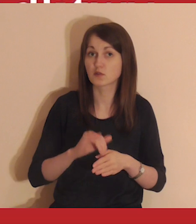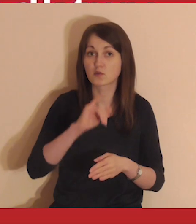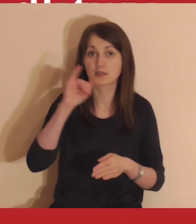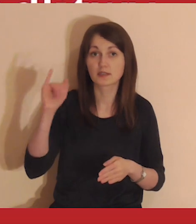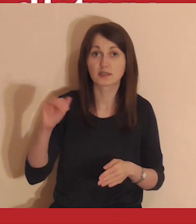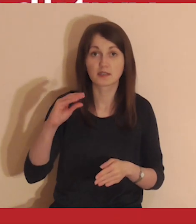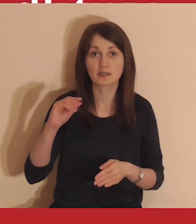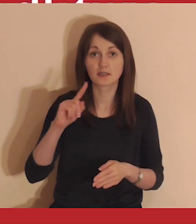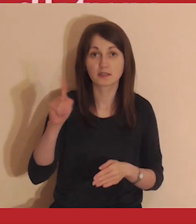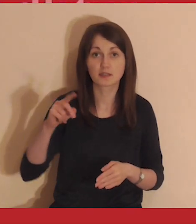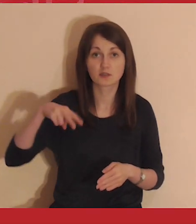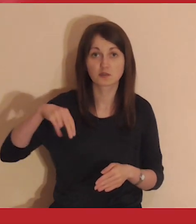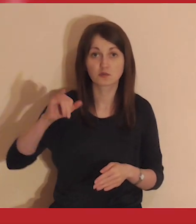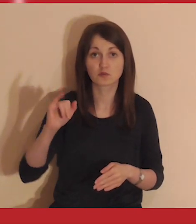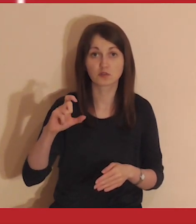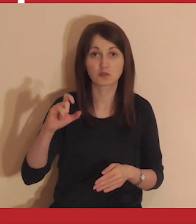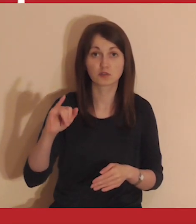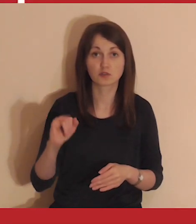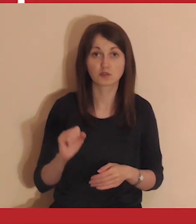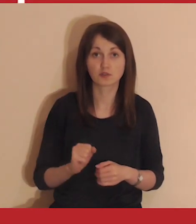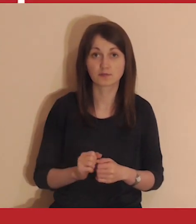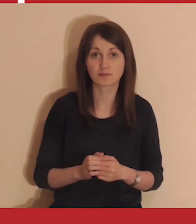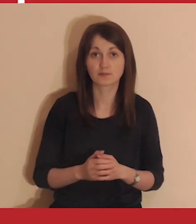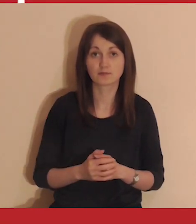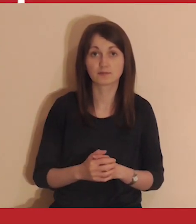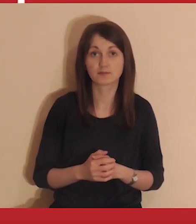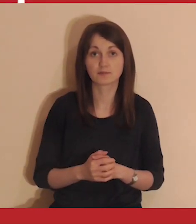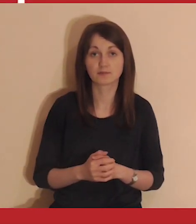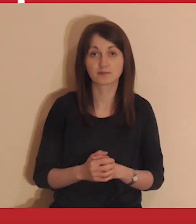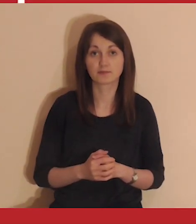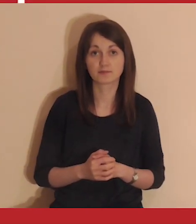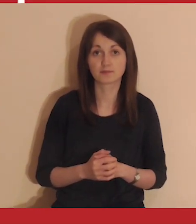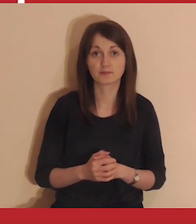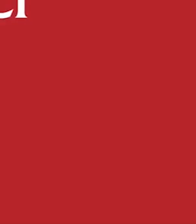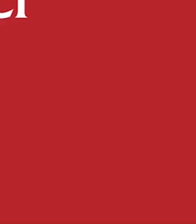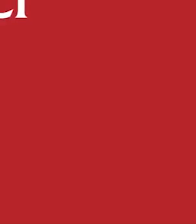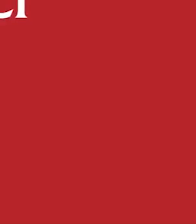Medytacje prowadzą jezuici.